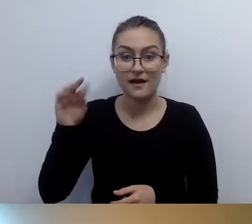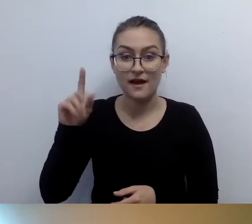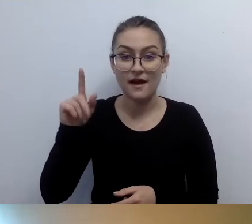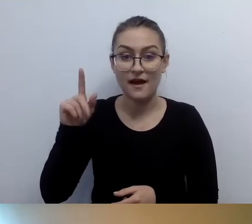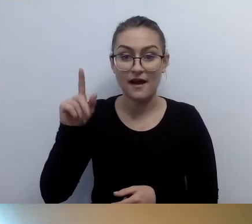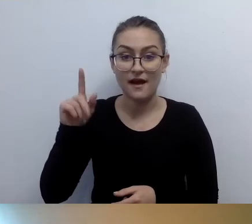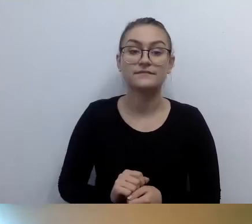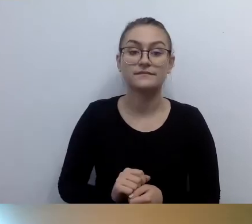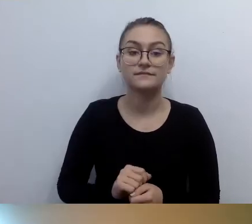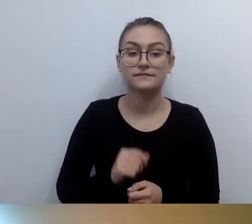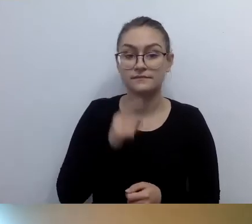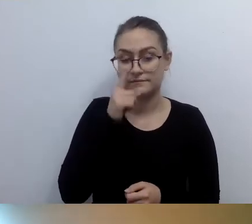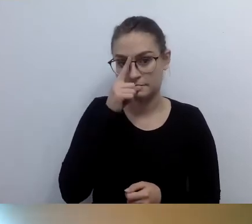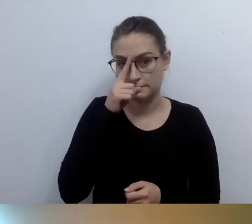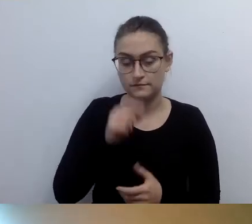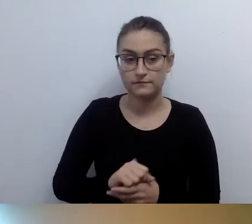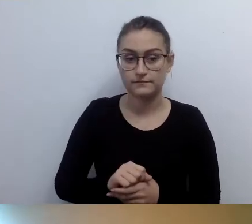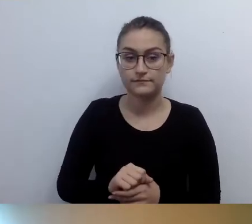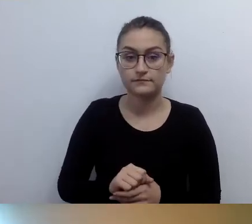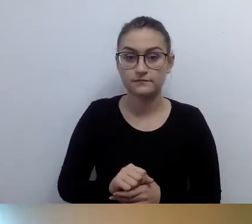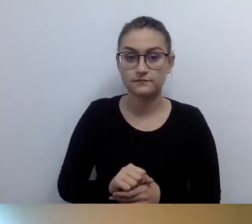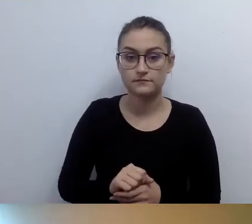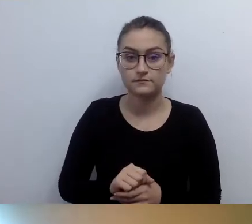Poczekamy, najpierw pytanie o zabytek.